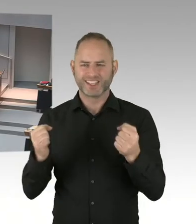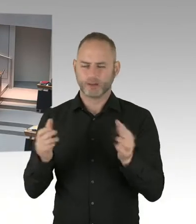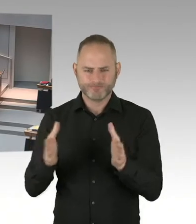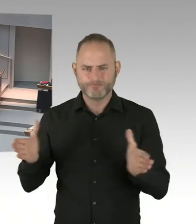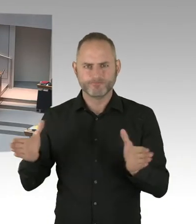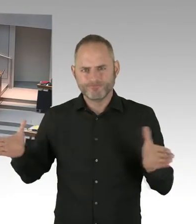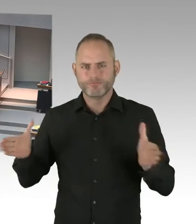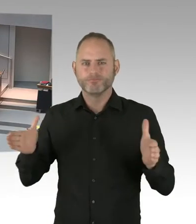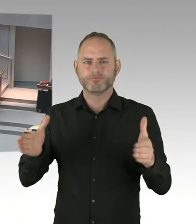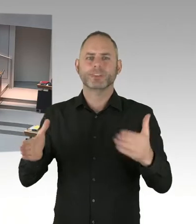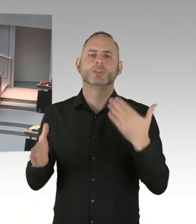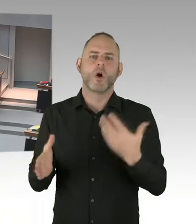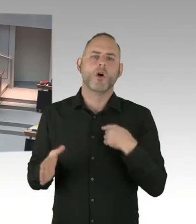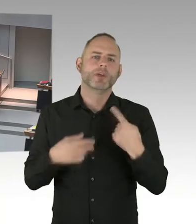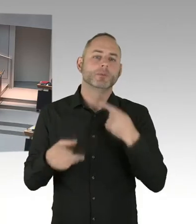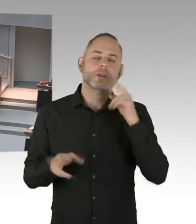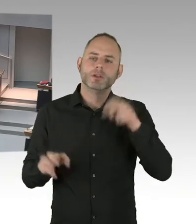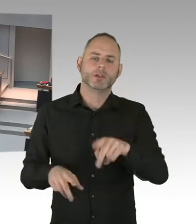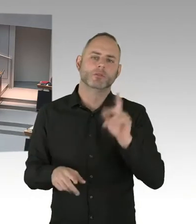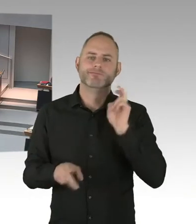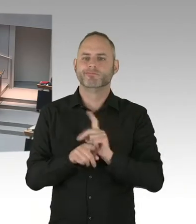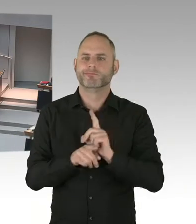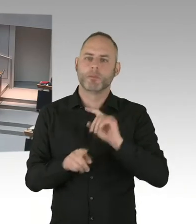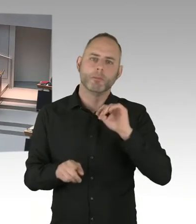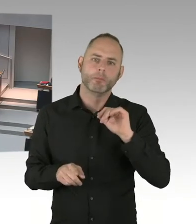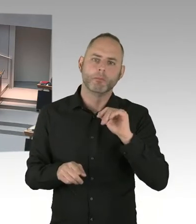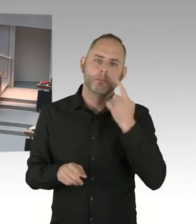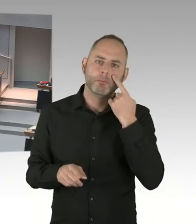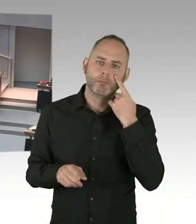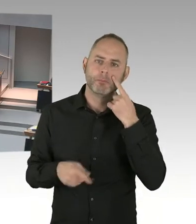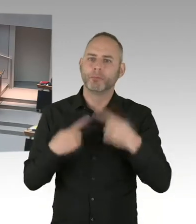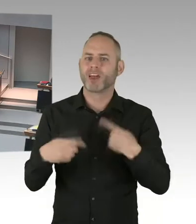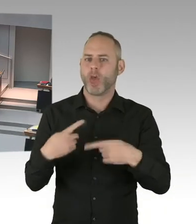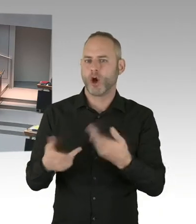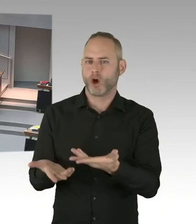Das sind europaweite Überlegungen, die dort im Gange sind. Von vielen großen Städten in Europa,